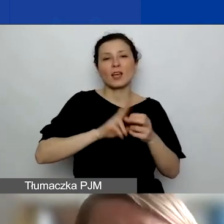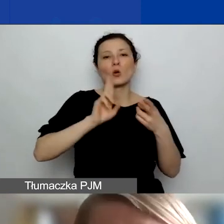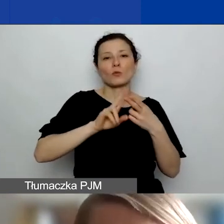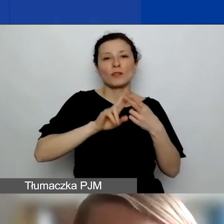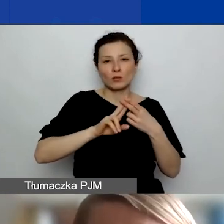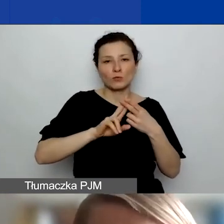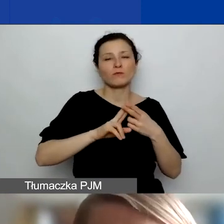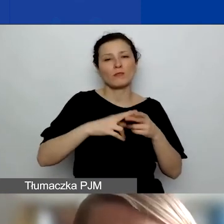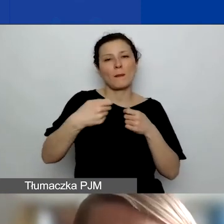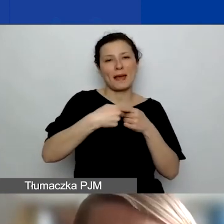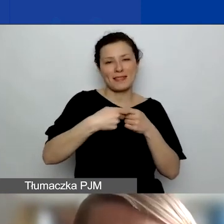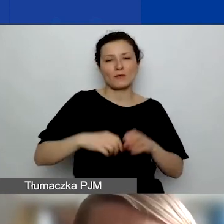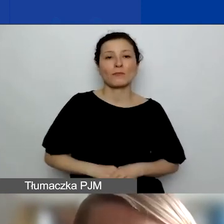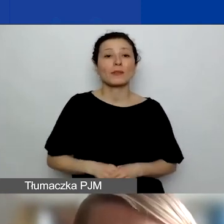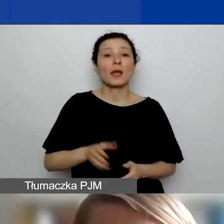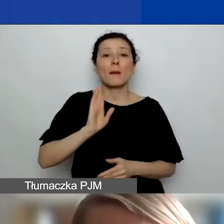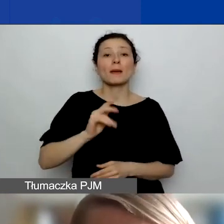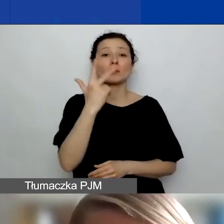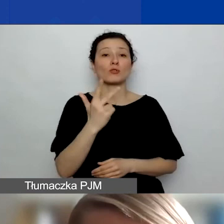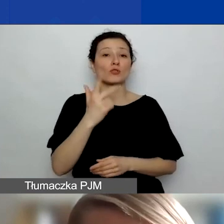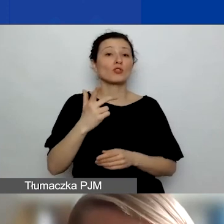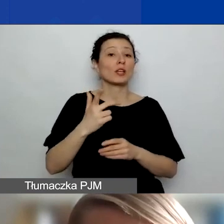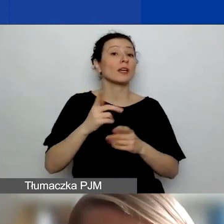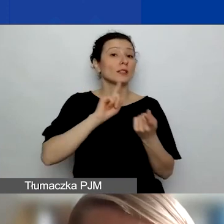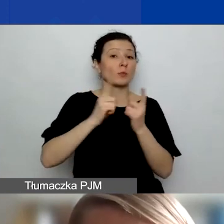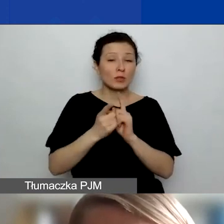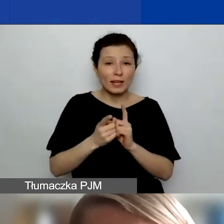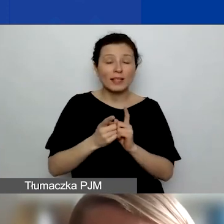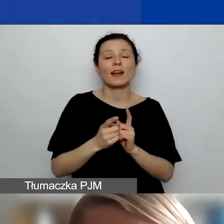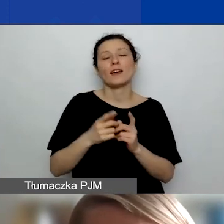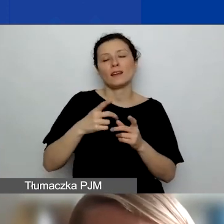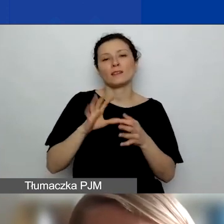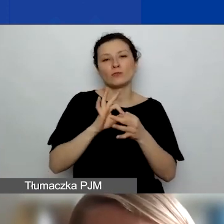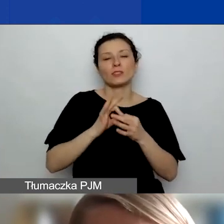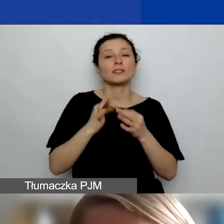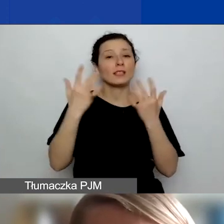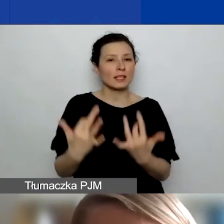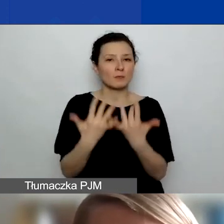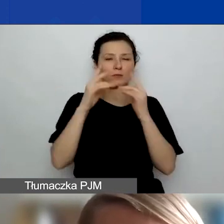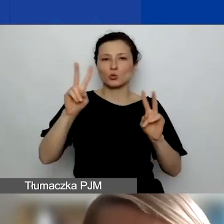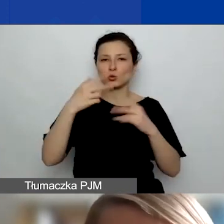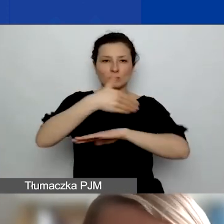Będą też trzy spotkania z inspiracjami z zagranicy w najbliższych tygodniach. Z przedstawicielami organizacji stamtąd,